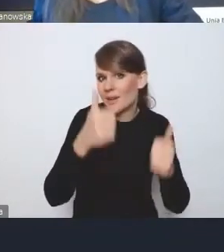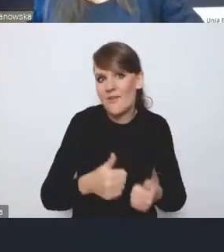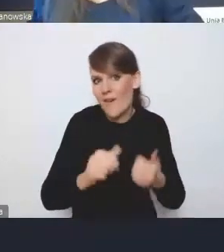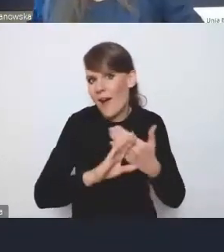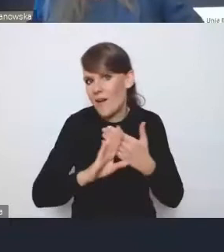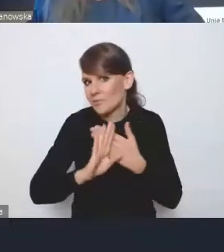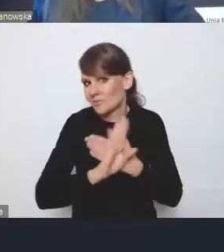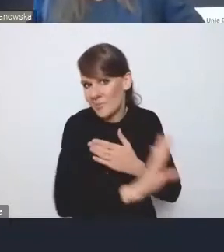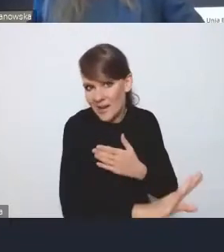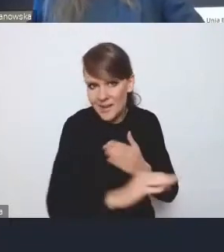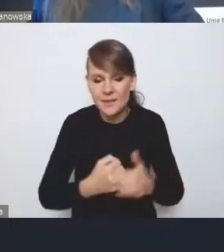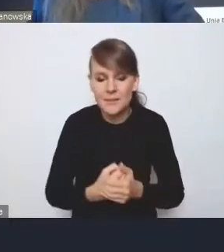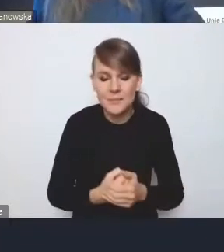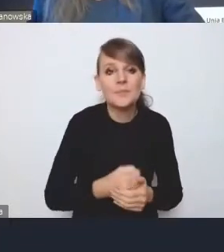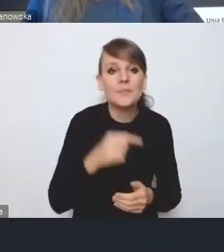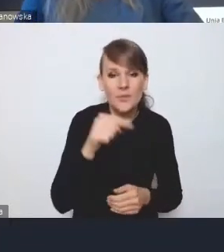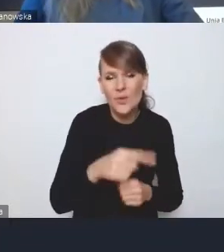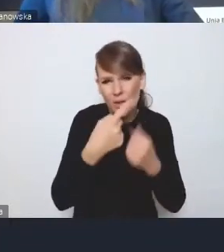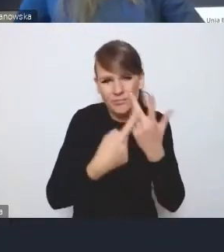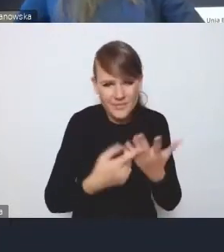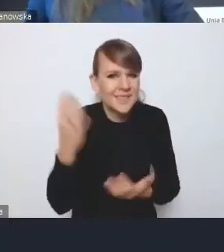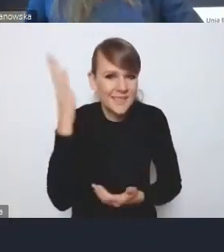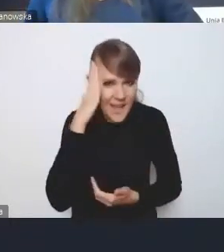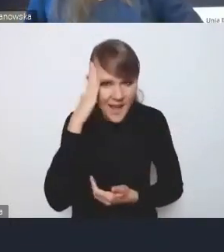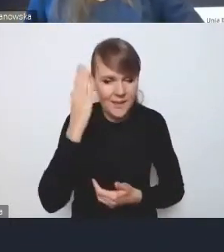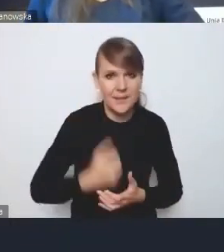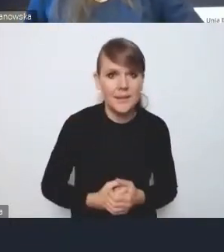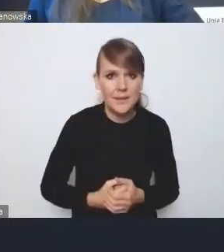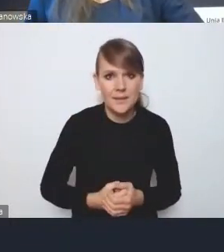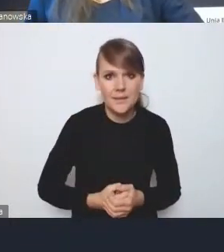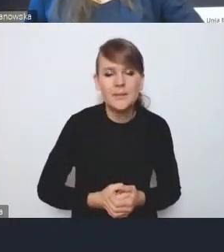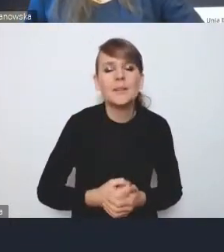Te priorytety są nam znane i dosyć konsekwentnie,